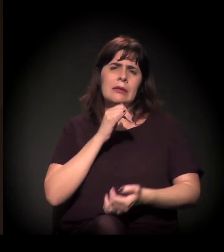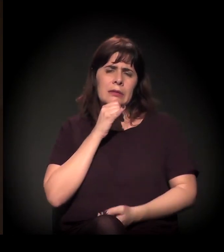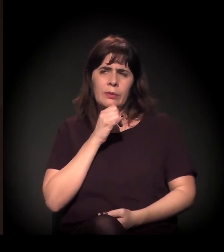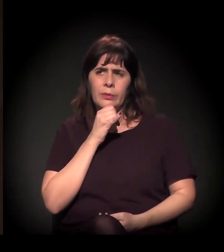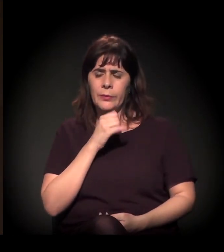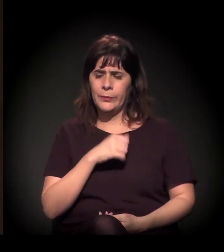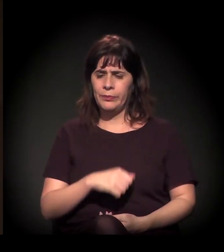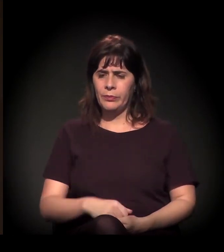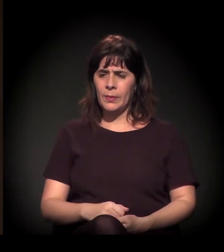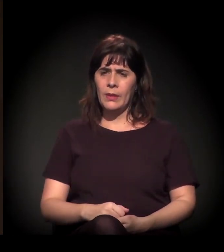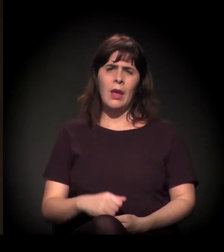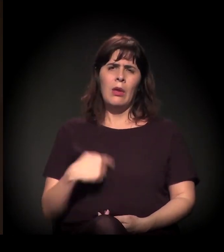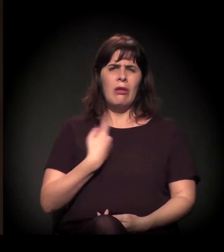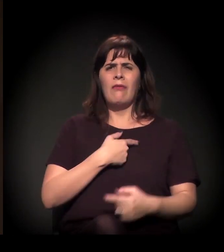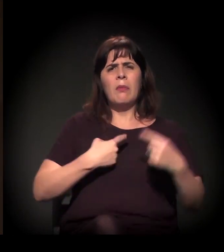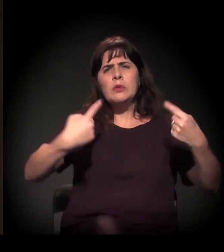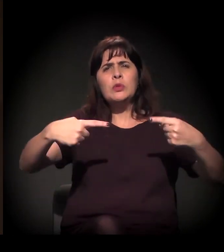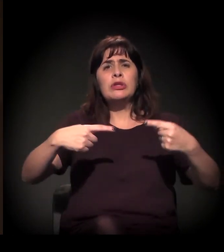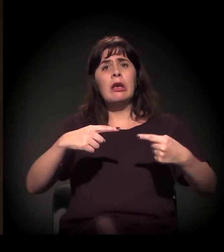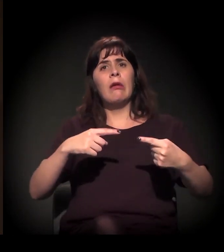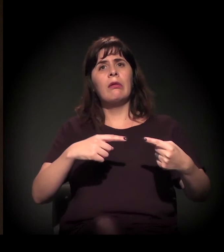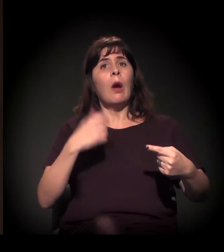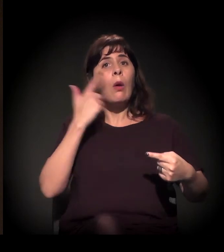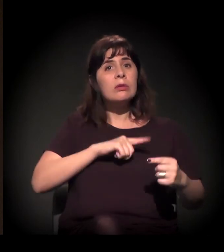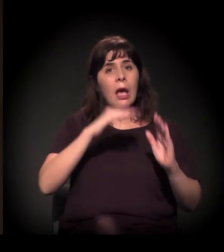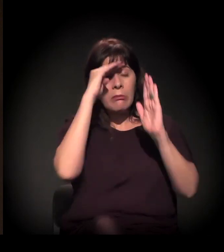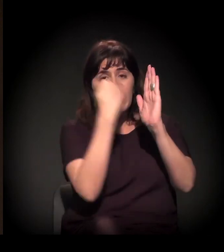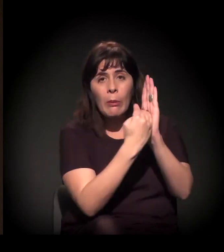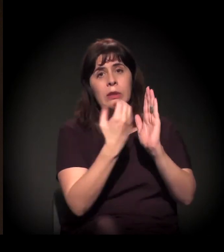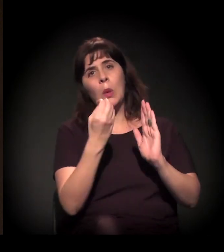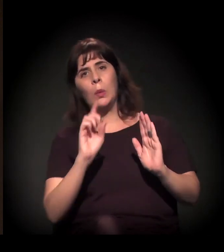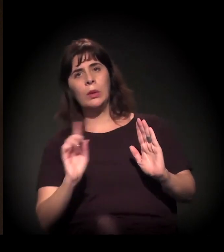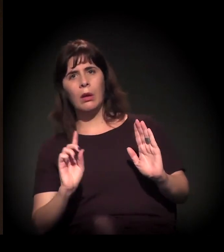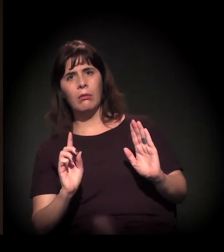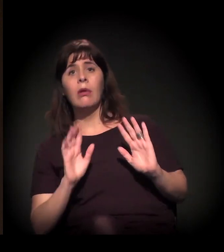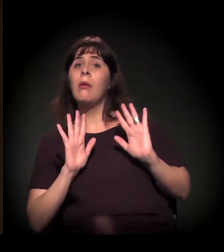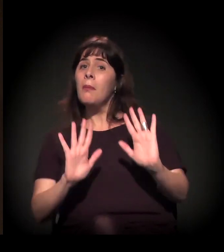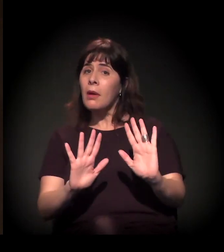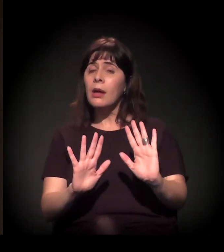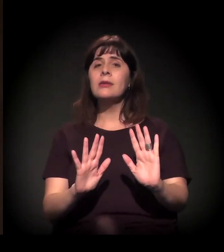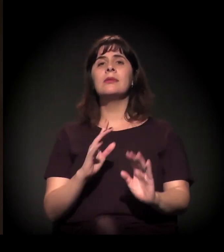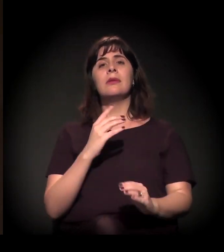podemos discutir, mas a gente conquistou lá na Constituição de 1988.